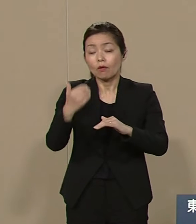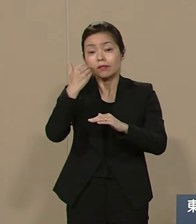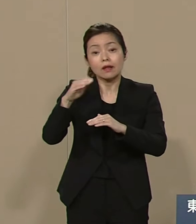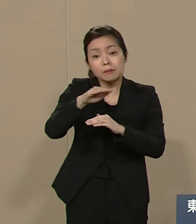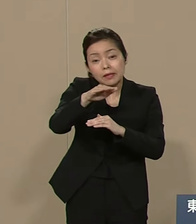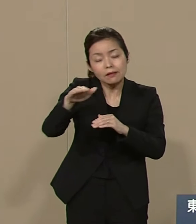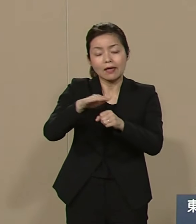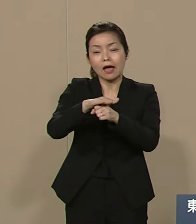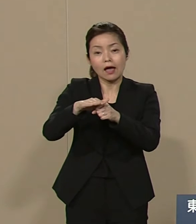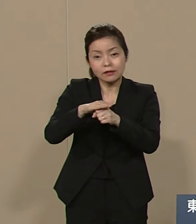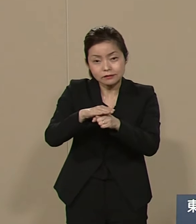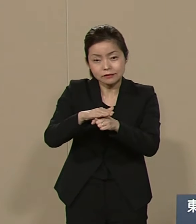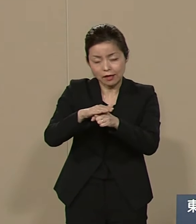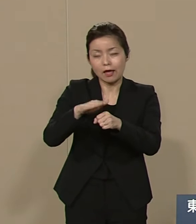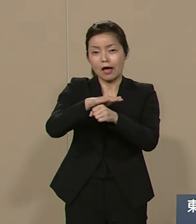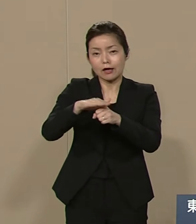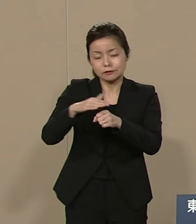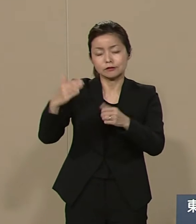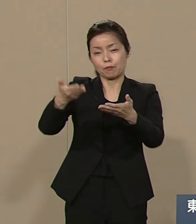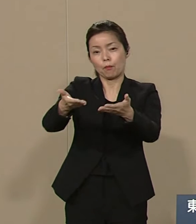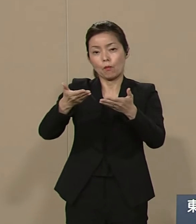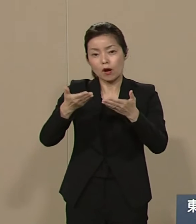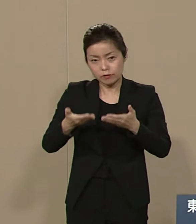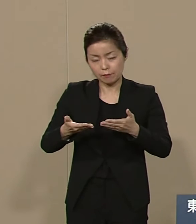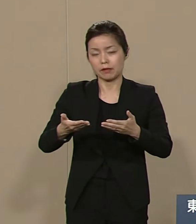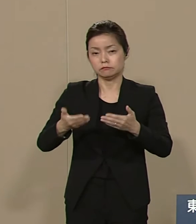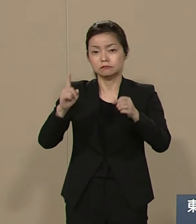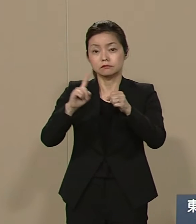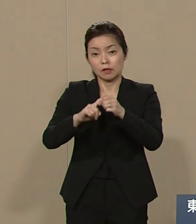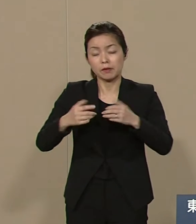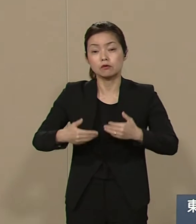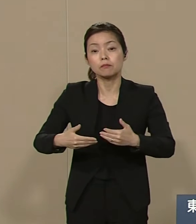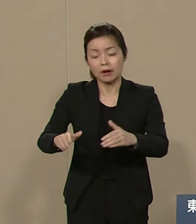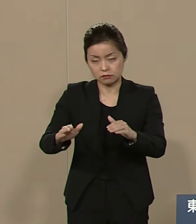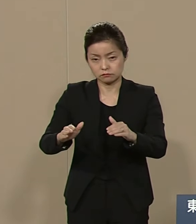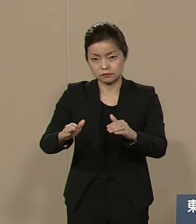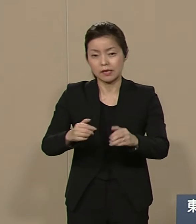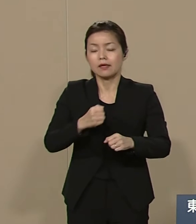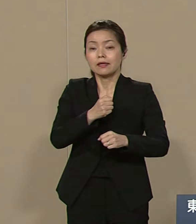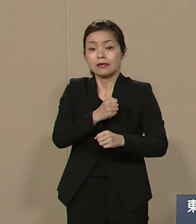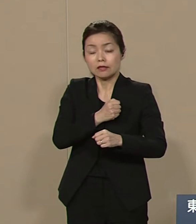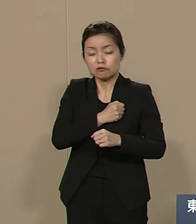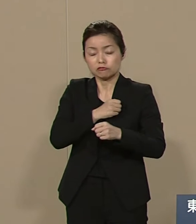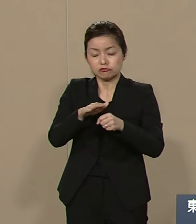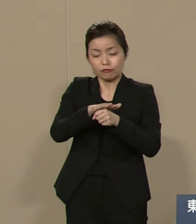慈しみ合うために 生まれてくるのです 一度しかない命を 大切に生きたいと